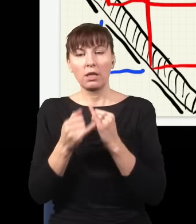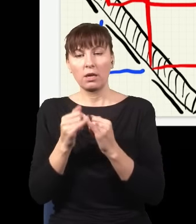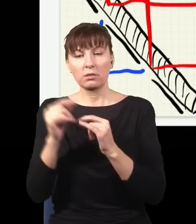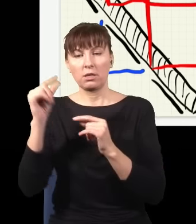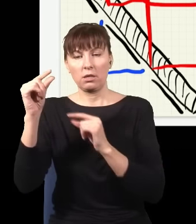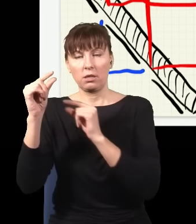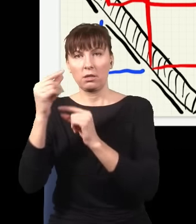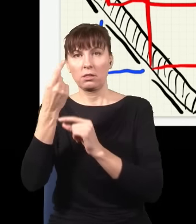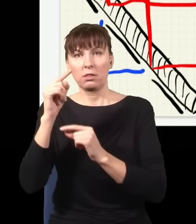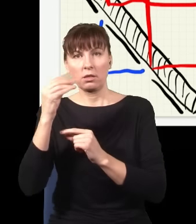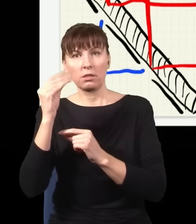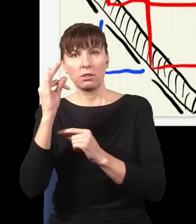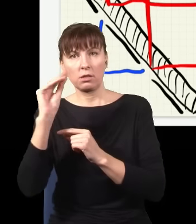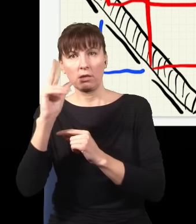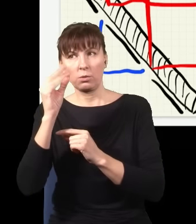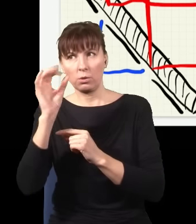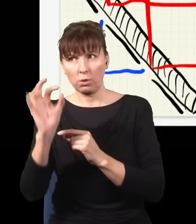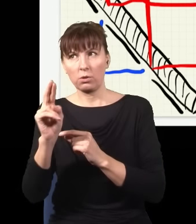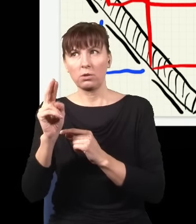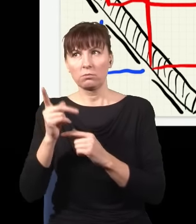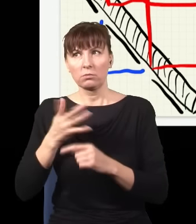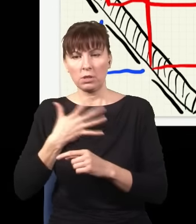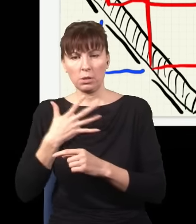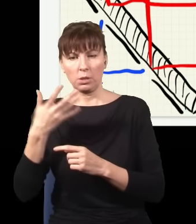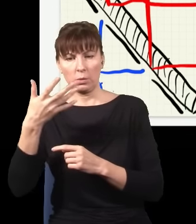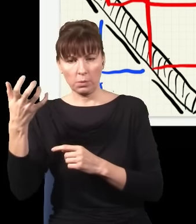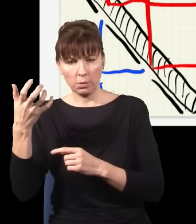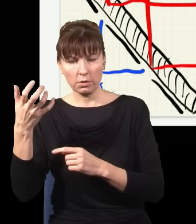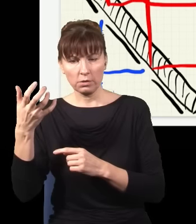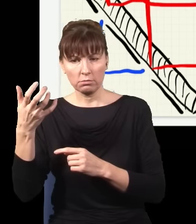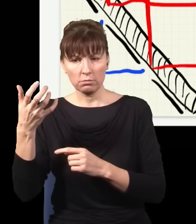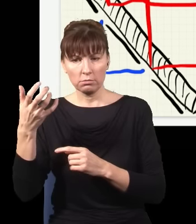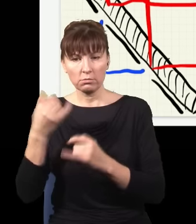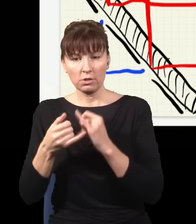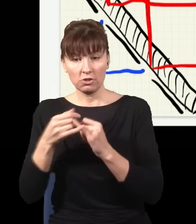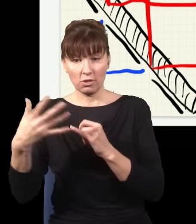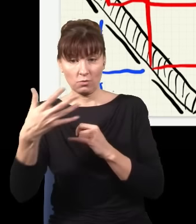które sprawdzają, czy przypadkiem gdzieś tutaj nie złapię fotonu, to jak ja złapię foton w tym miejscu,